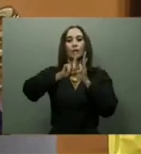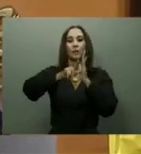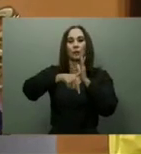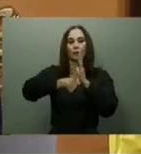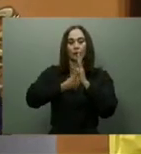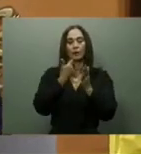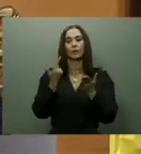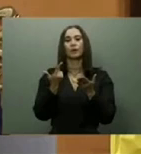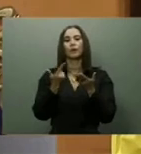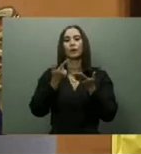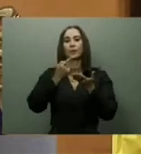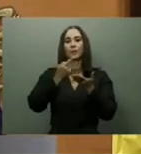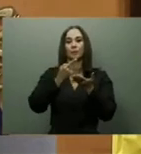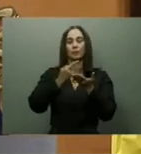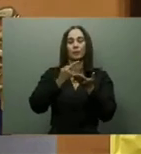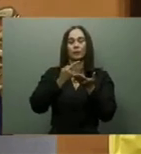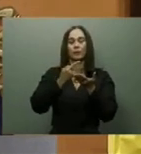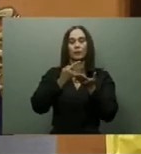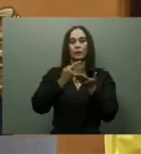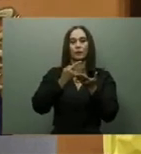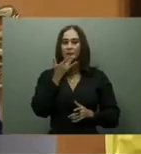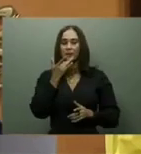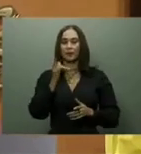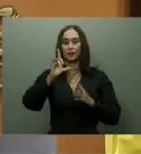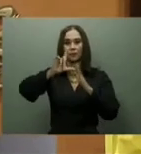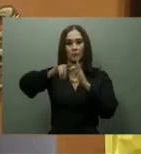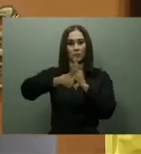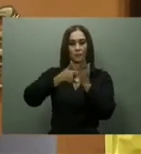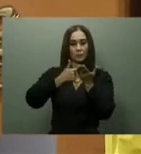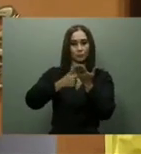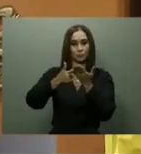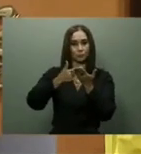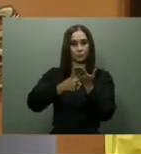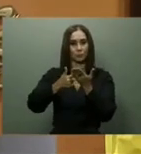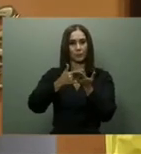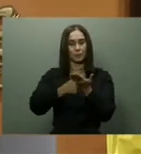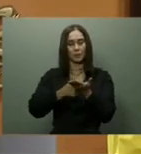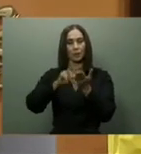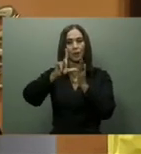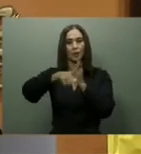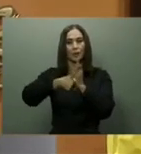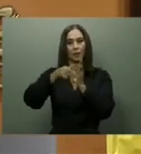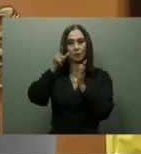Las autoridades no han cumplido con la entrega formal del Teleférico de Los Alcarrizos,